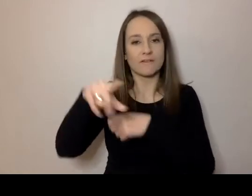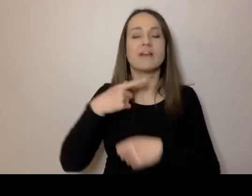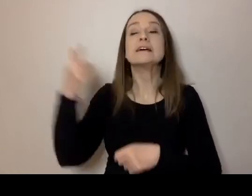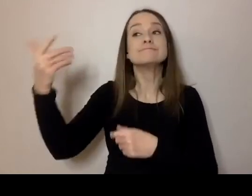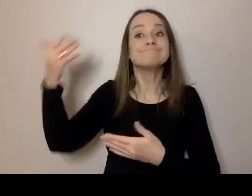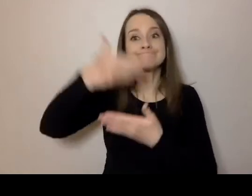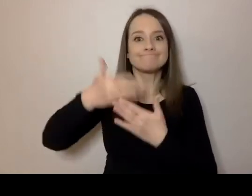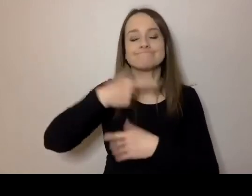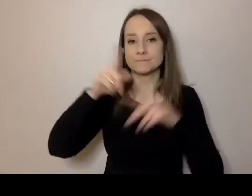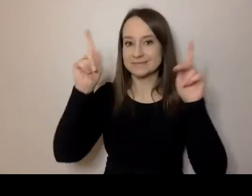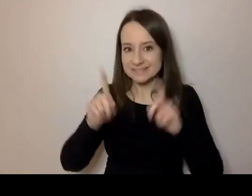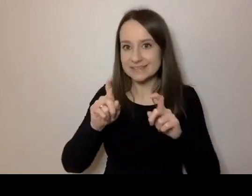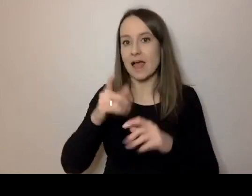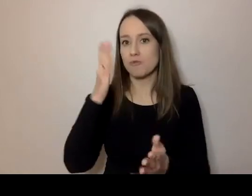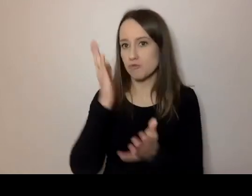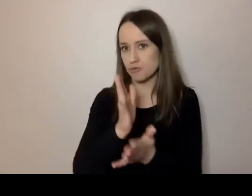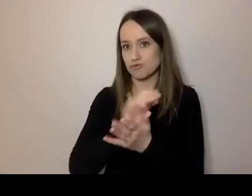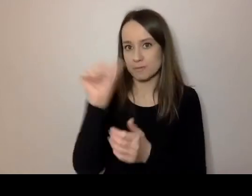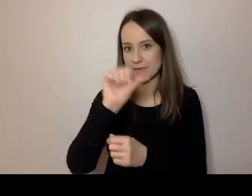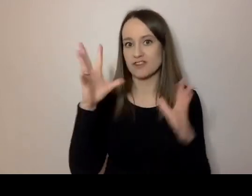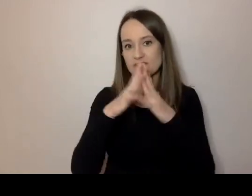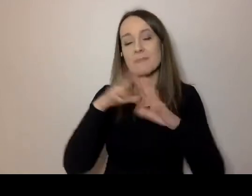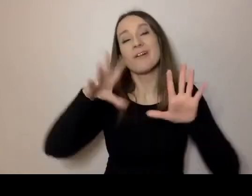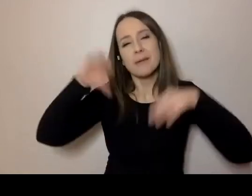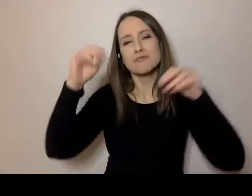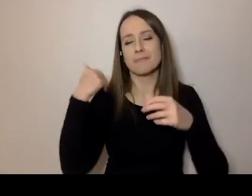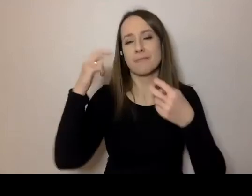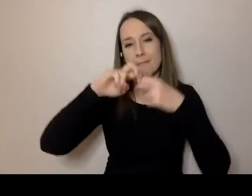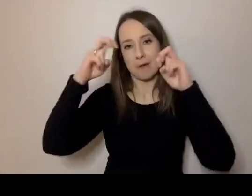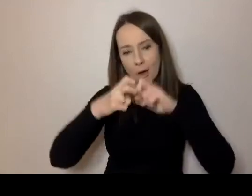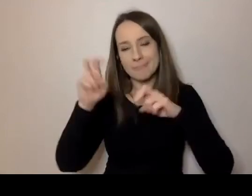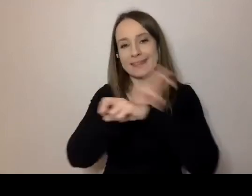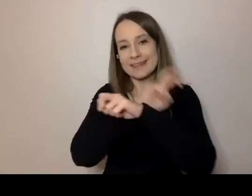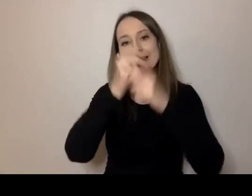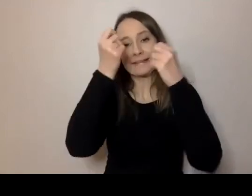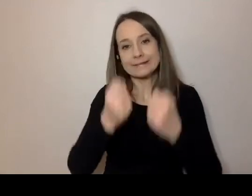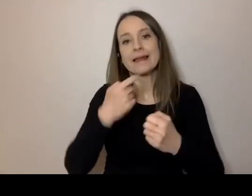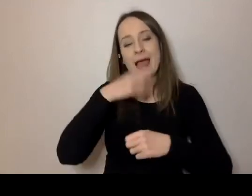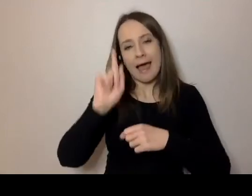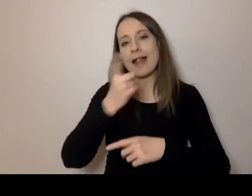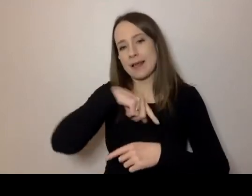mimo początkowych, technicznych trudności, rozpocząć nasz webinar. „Prosto i prościej.